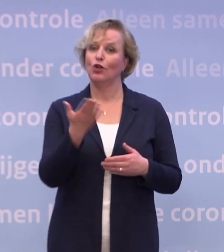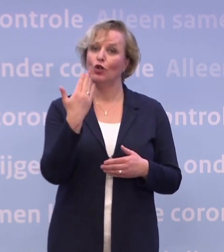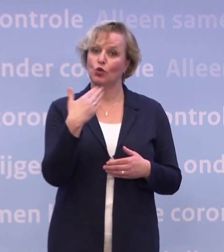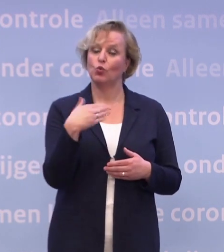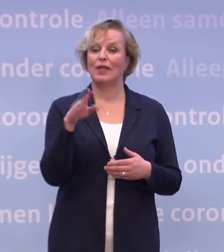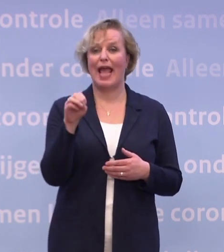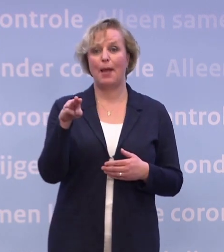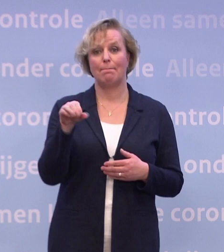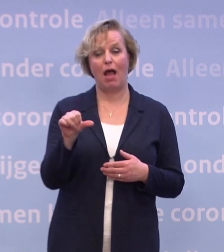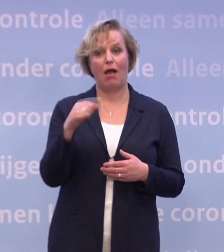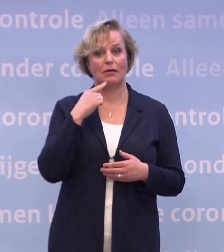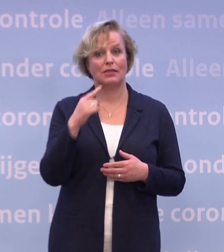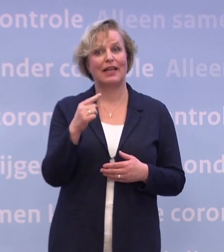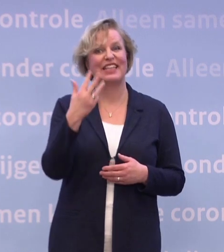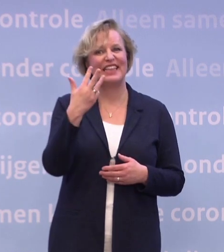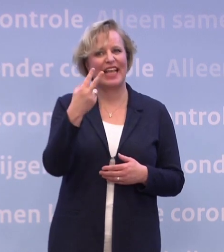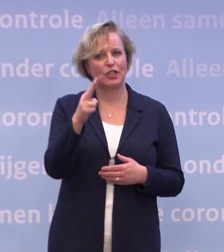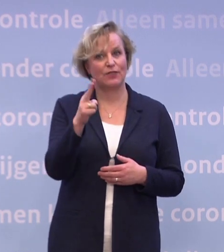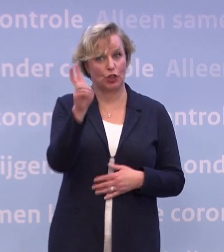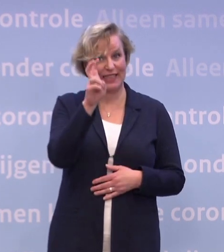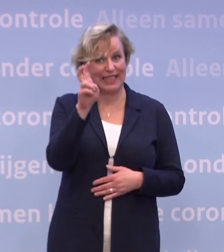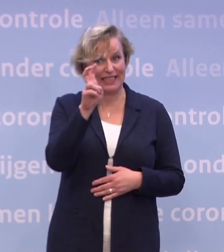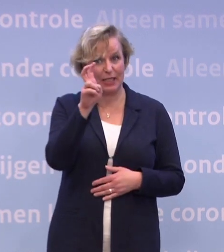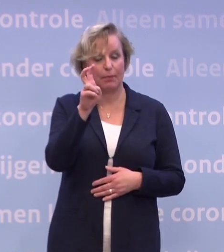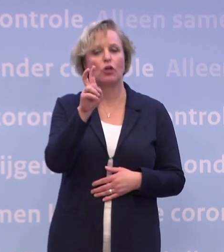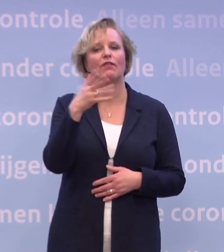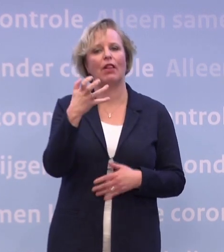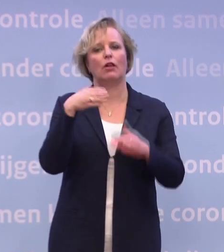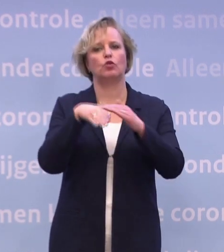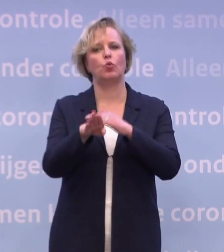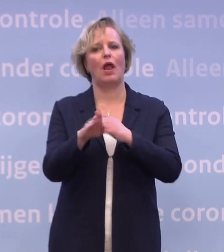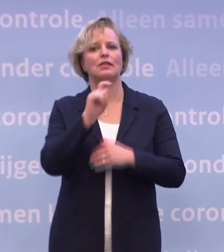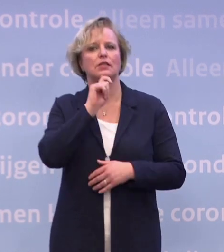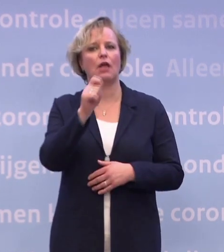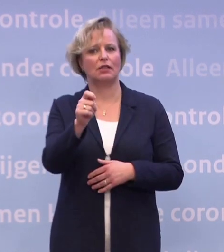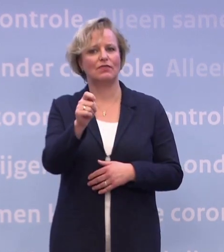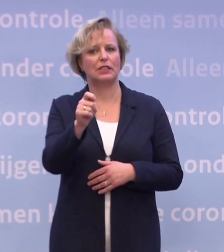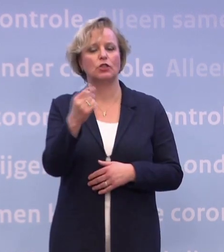...dat men op 29-12 een toelatingsadvies wilde geven... ...over het vaccin van BioNTech/Pfizer...